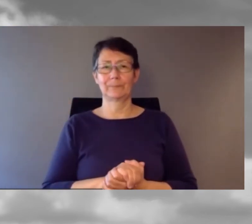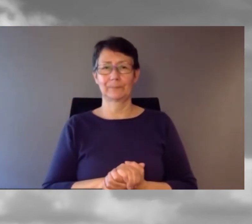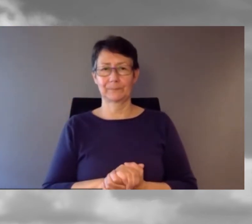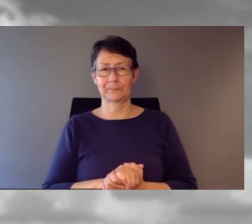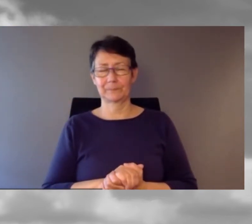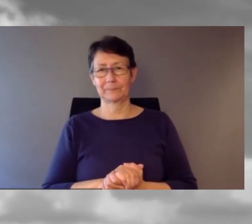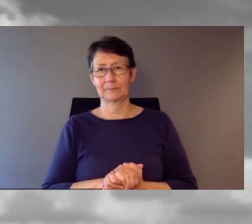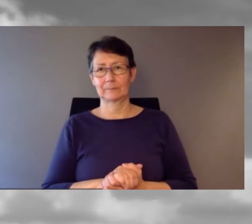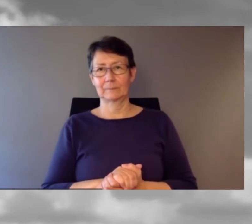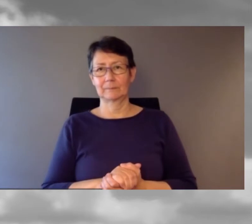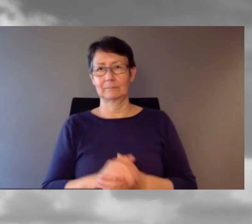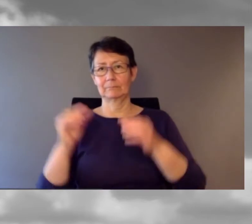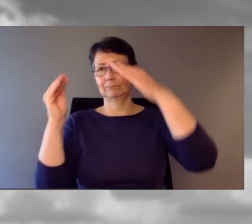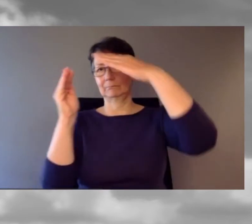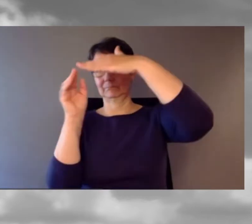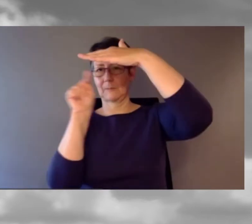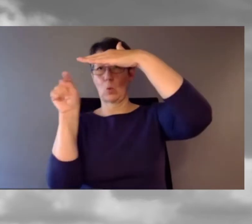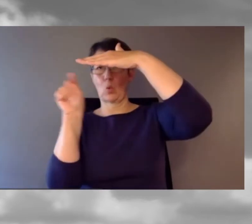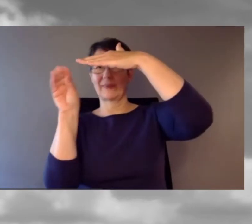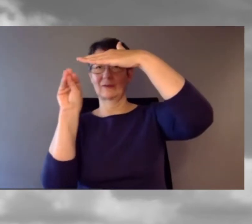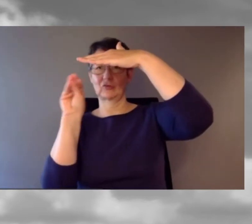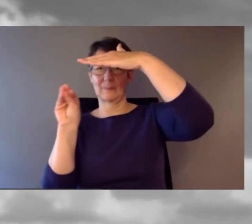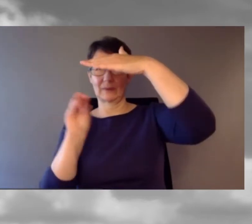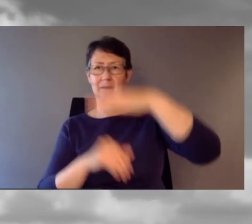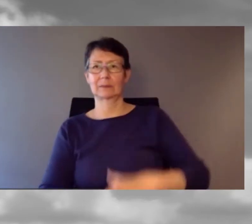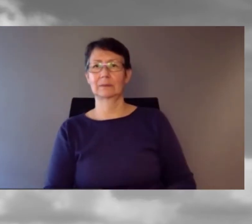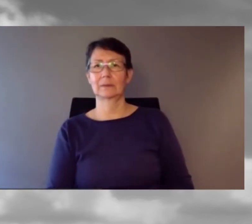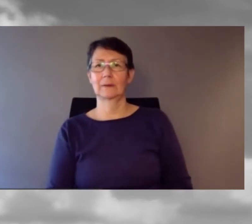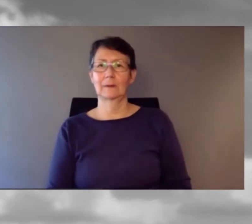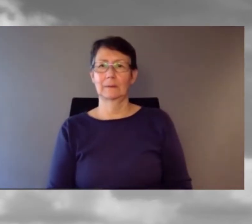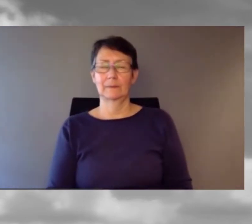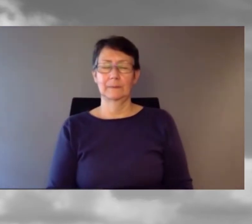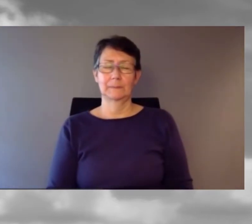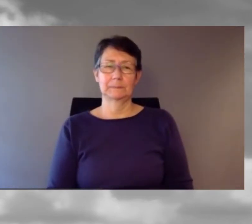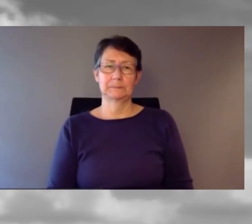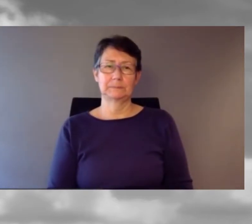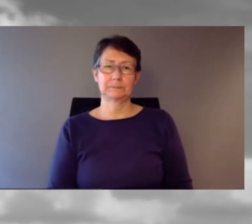Oder Sie rufen uns an: